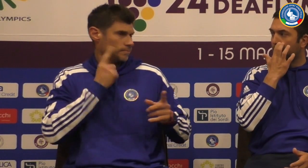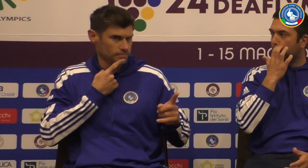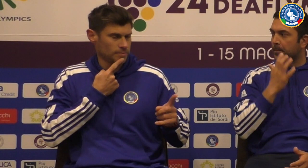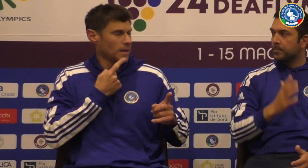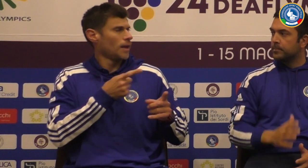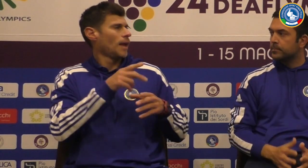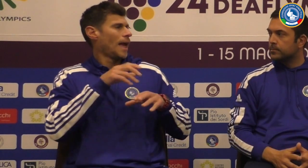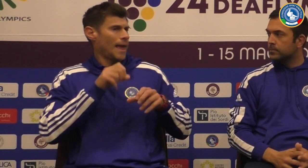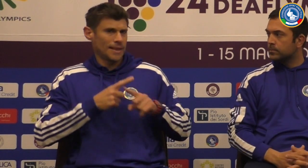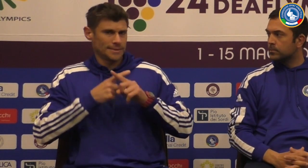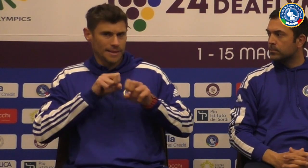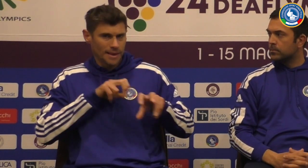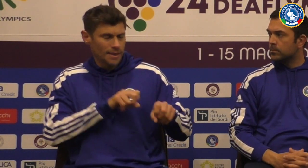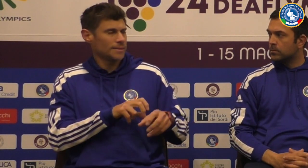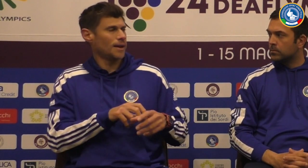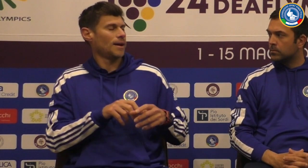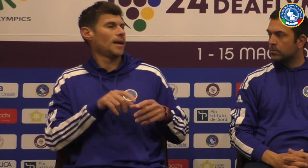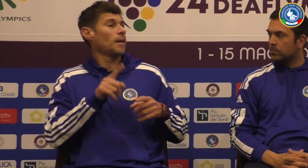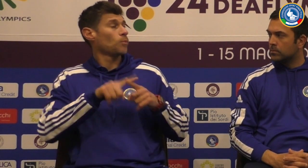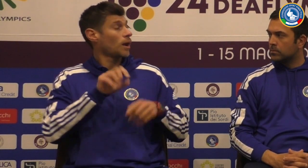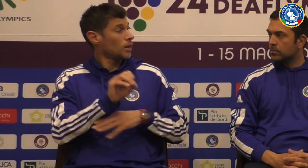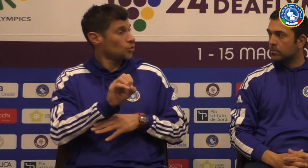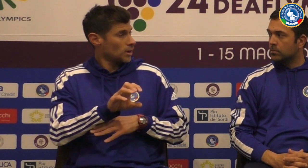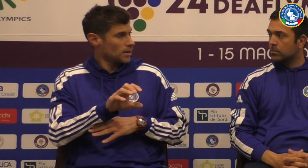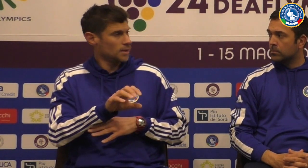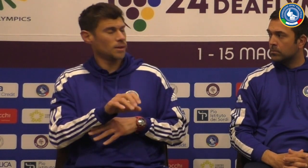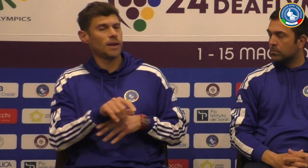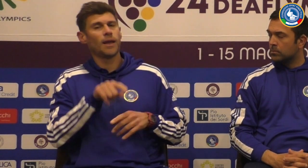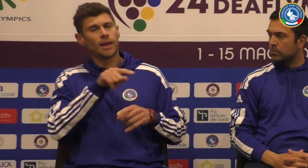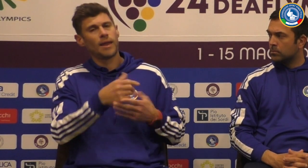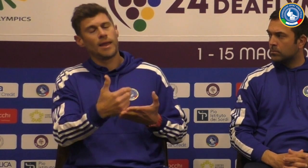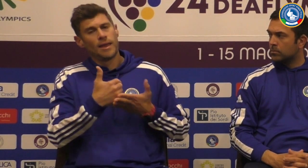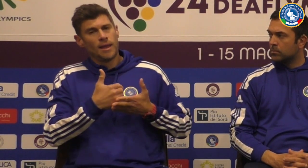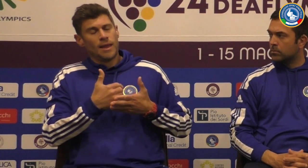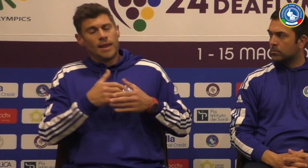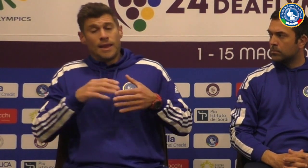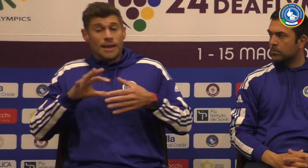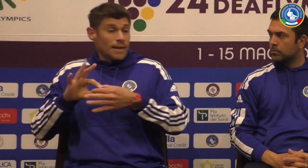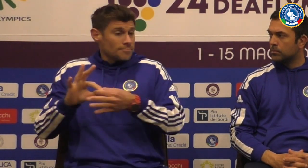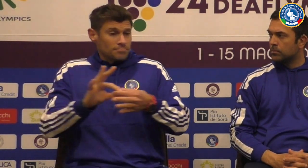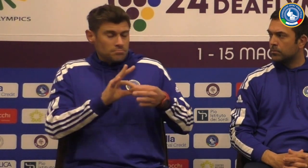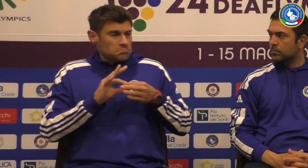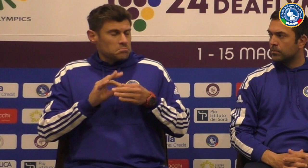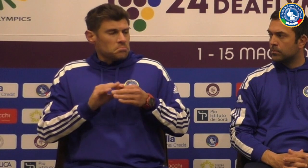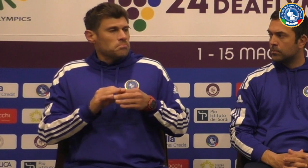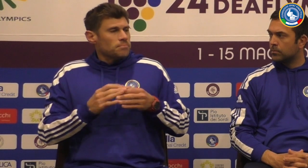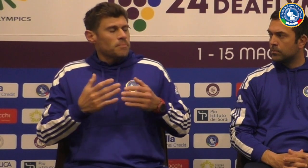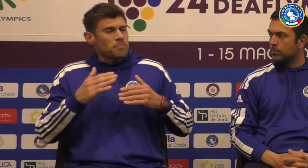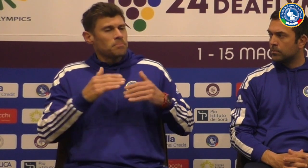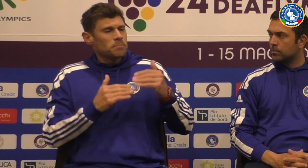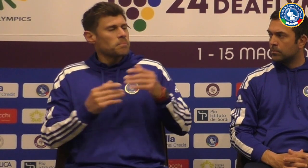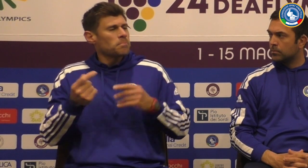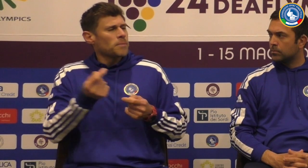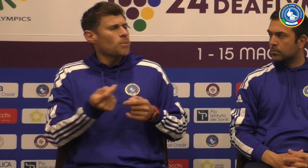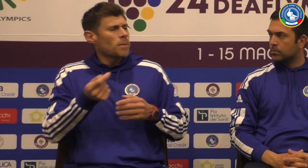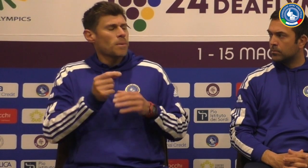un allenatore sordo è un atleta e anche un allenatore e ti ho sopportato è supportato tutto lo